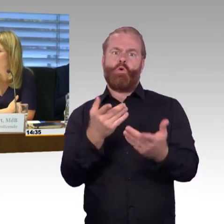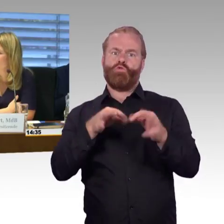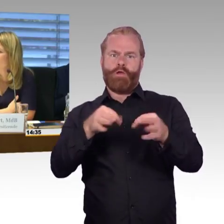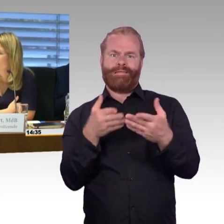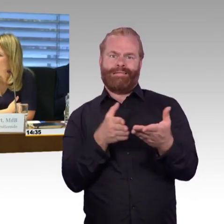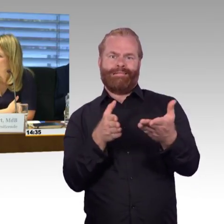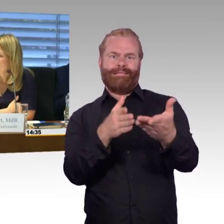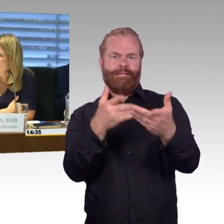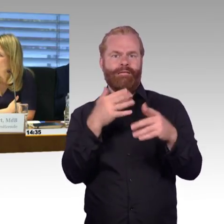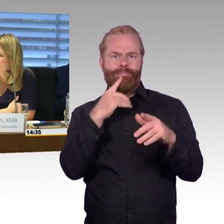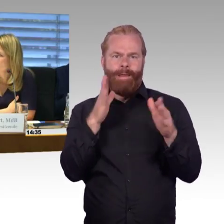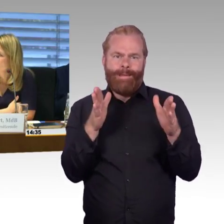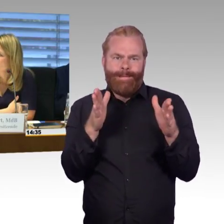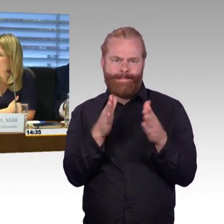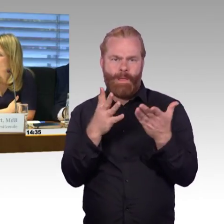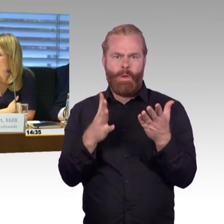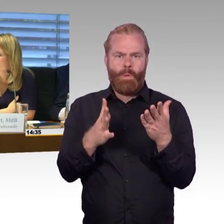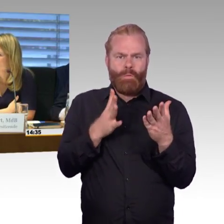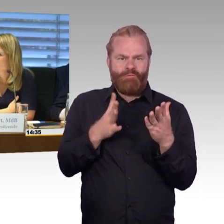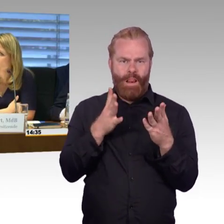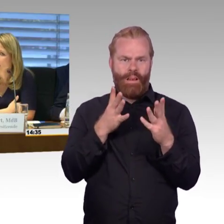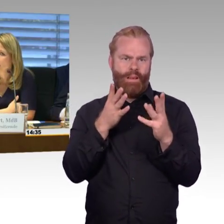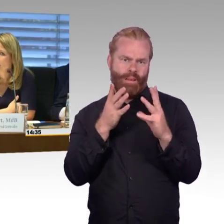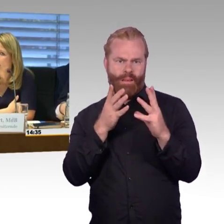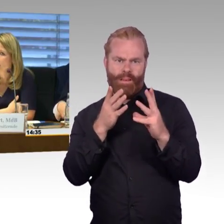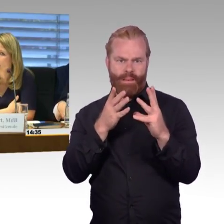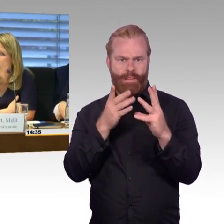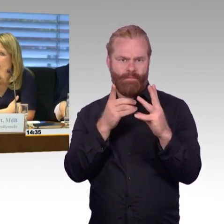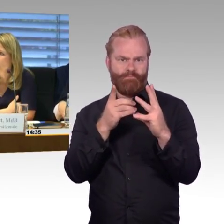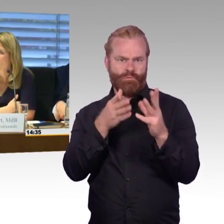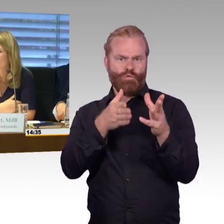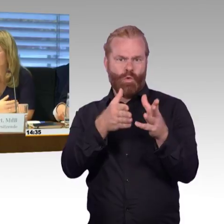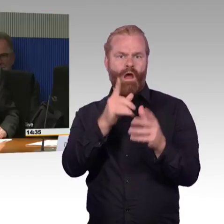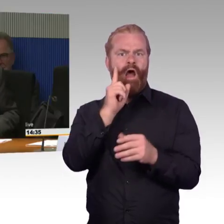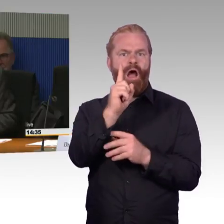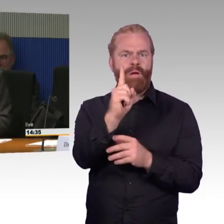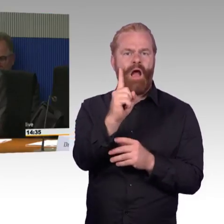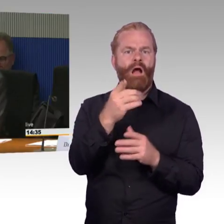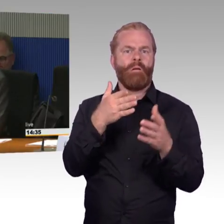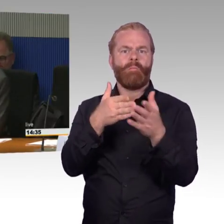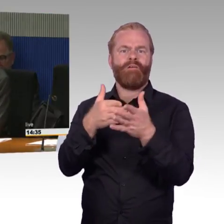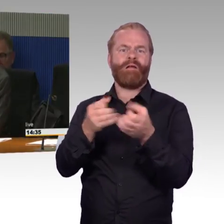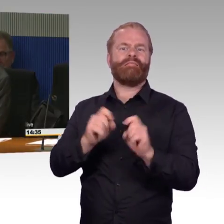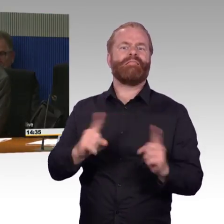(Rednerwechsel) Vielen Dank Frau Vorsitzende, ich möchte vorweg schicken, dass es bedauerlich ist, dass wir die schriftlichen Stellungnahmen